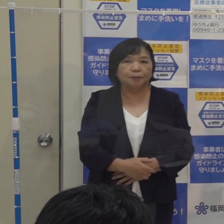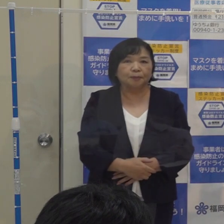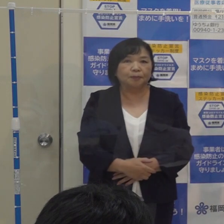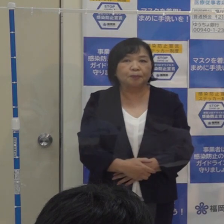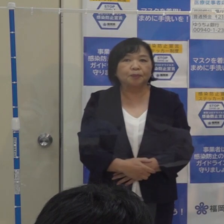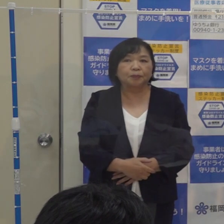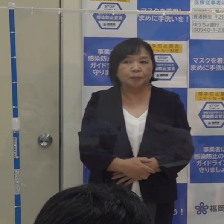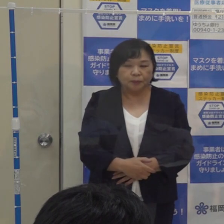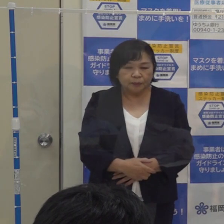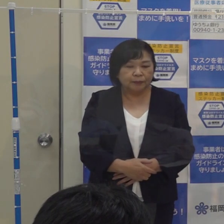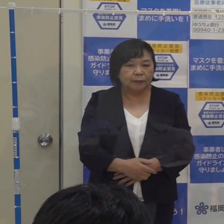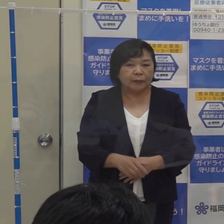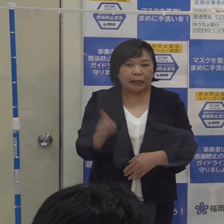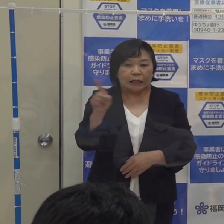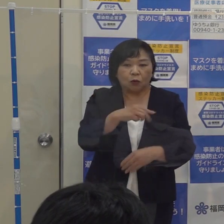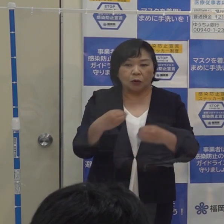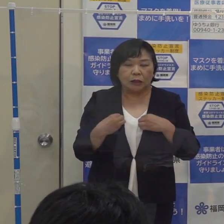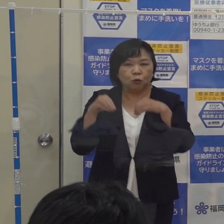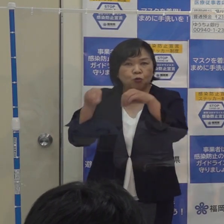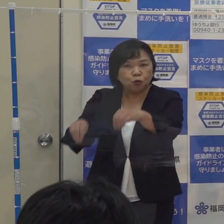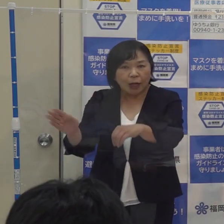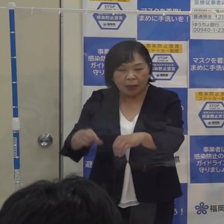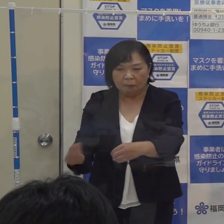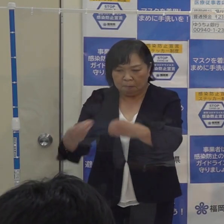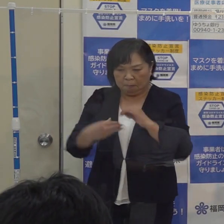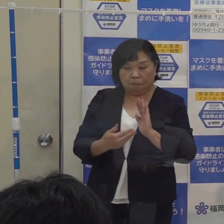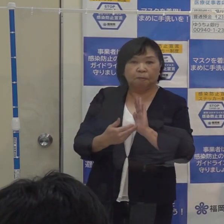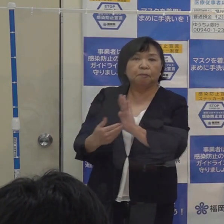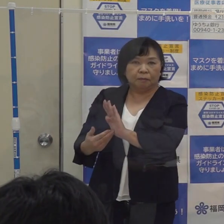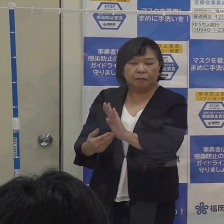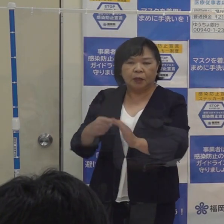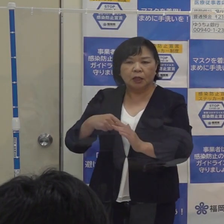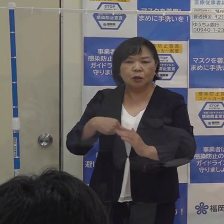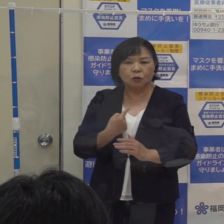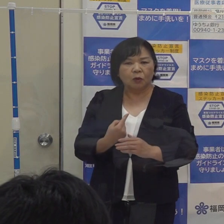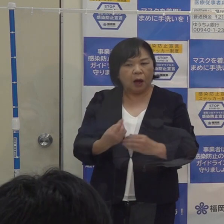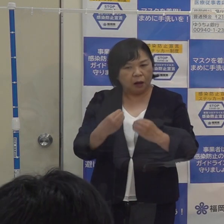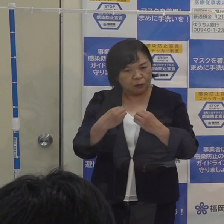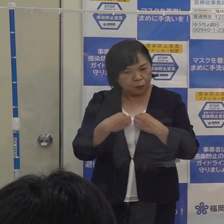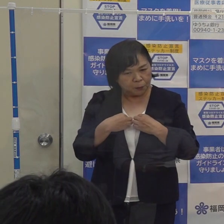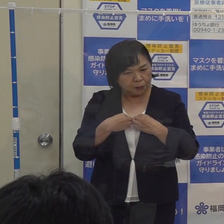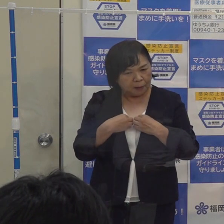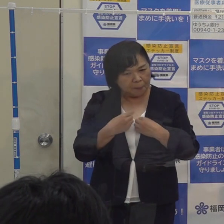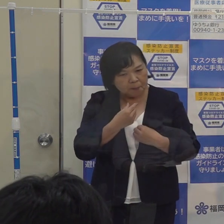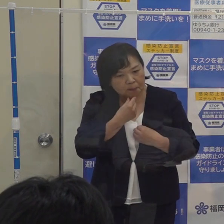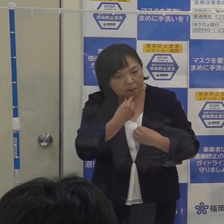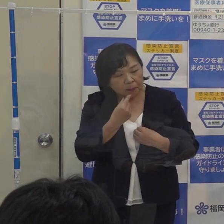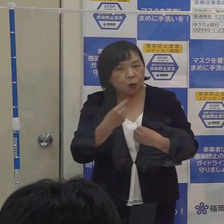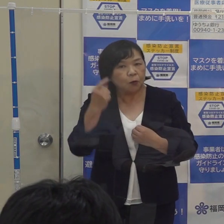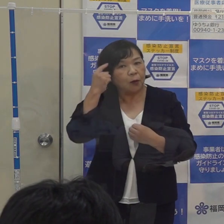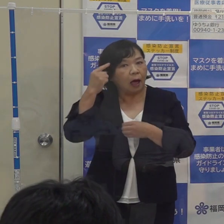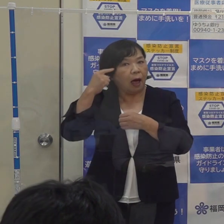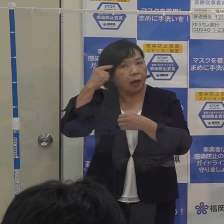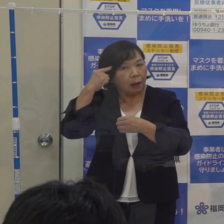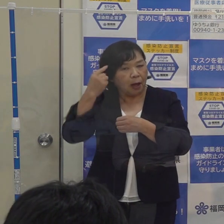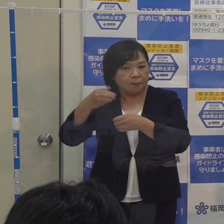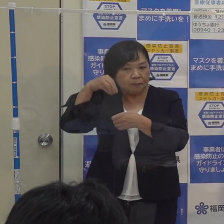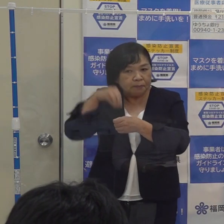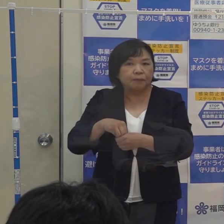人にうつさない 人からうつされない それから自分は感染しているかもしれないと そういう意識を絶えず持っていただく